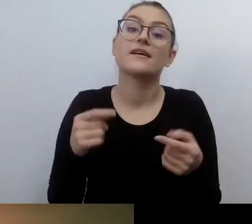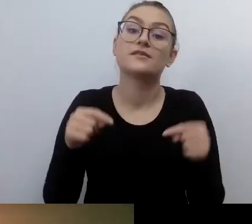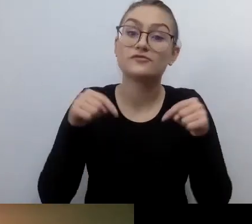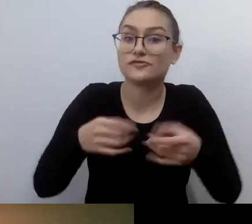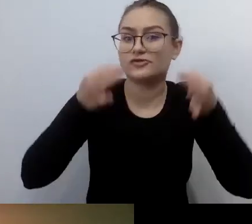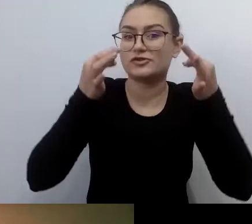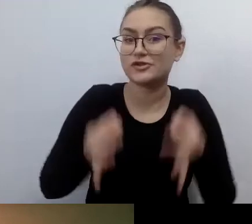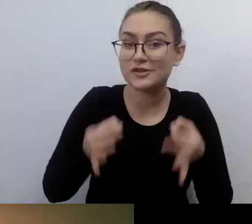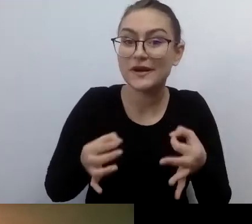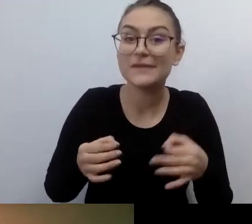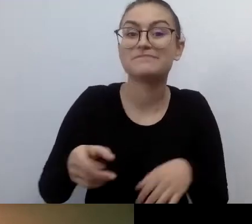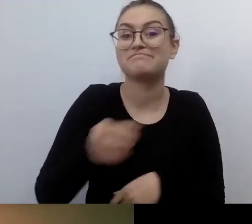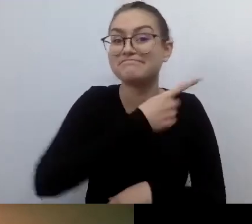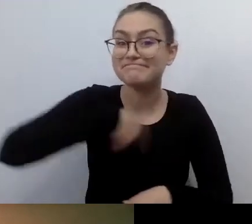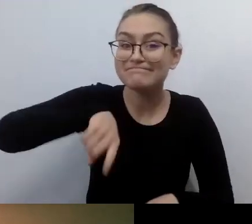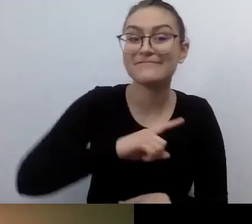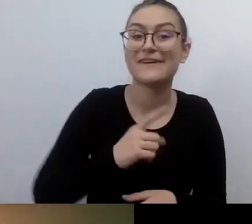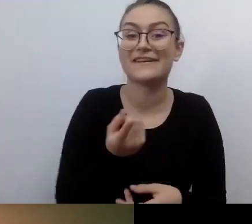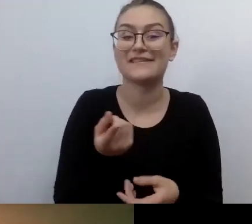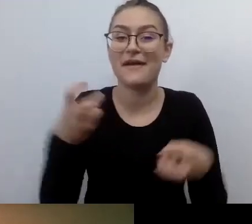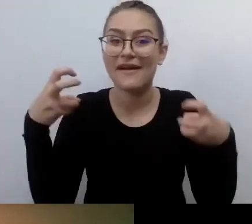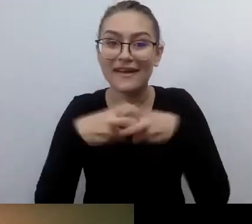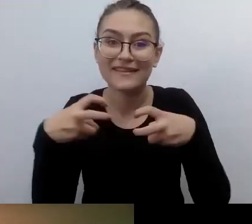i rozprawiamy na temat dostępności.